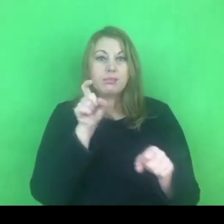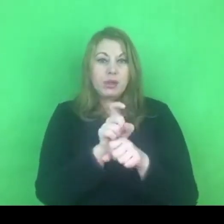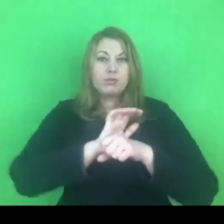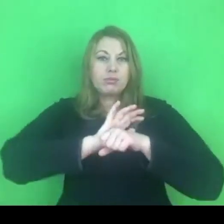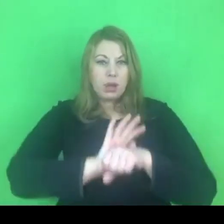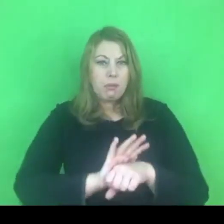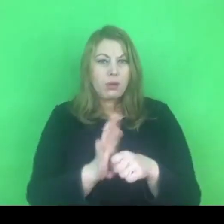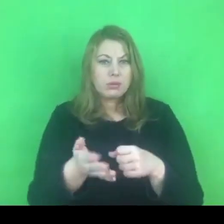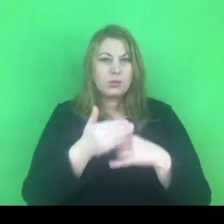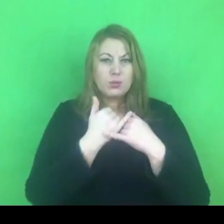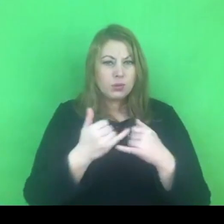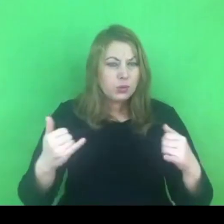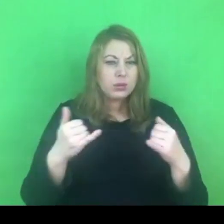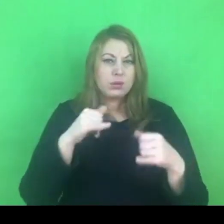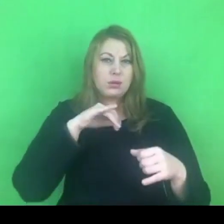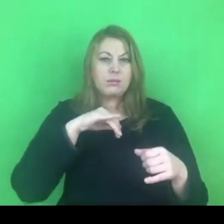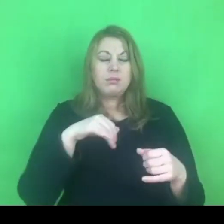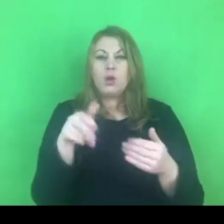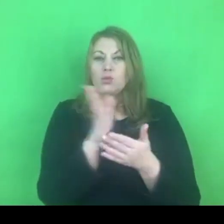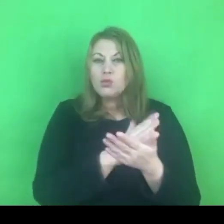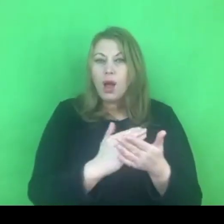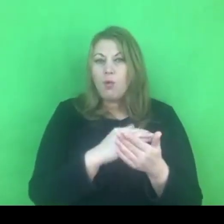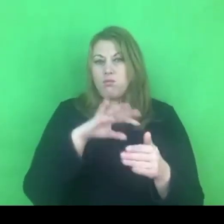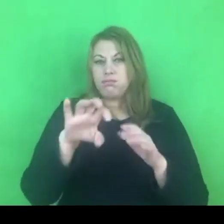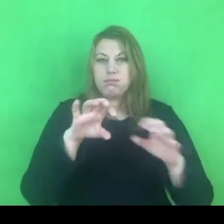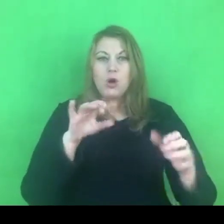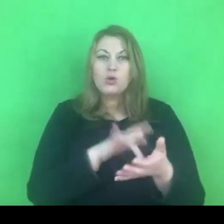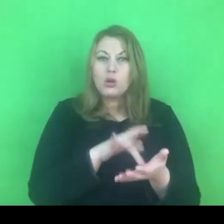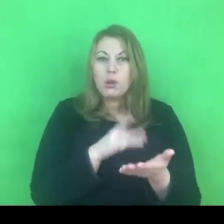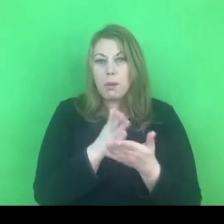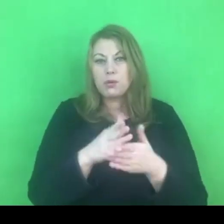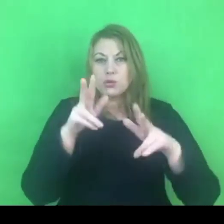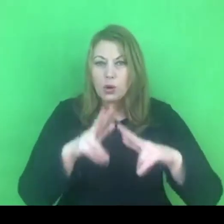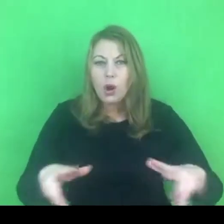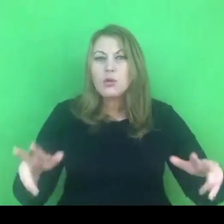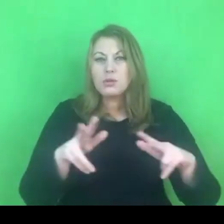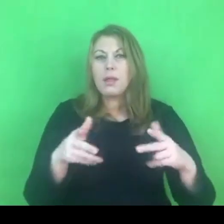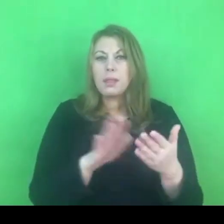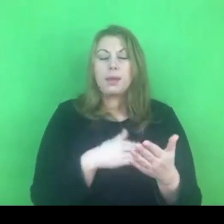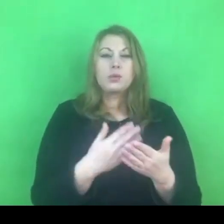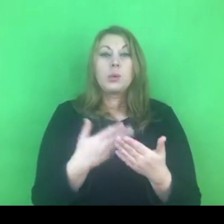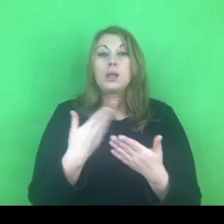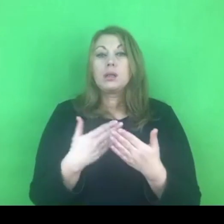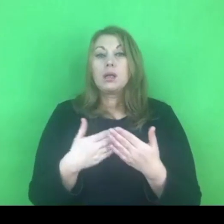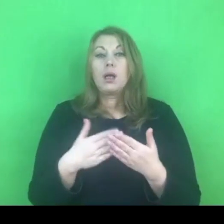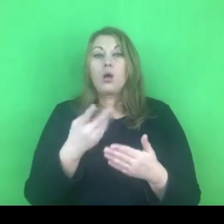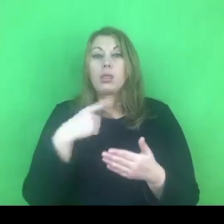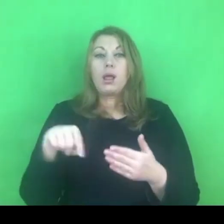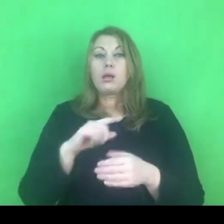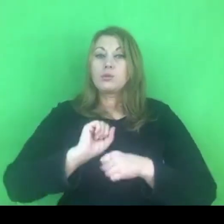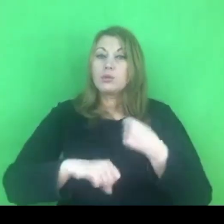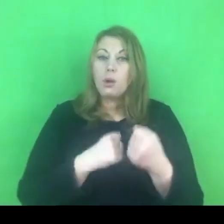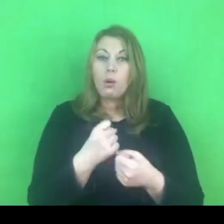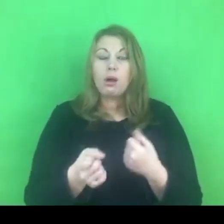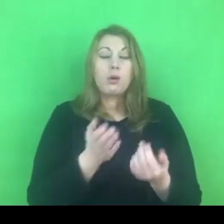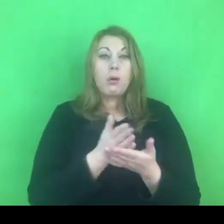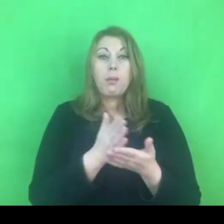z różnych struktur, z różnych ośrodków. Więc naszym działaniem, które mogłoby wesprzeć policjantów jest na pewno